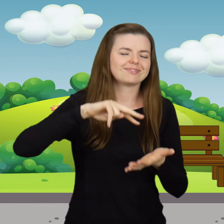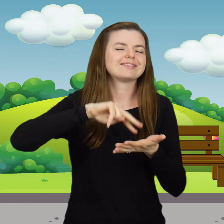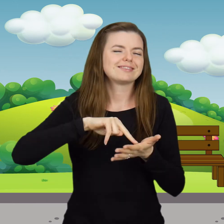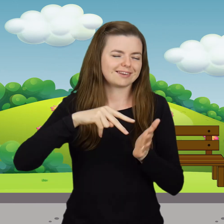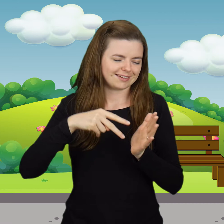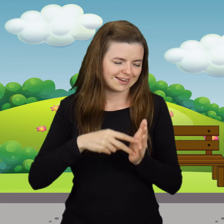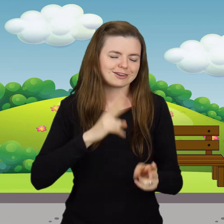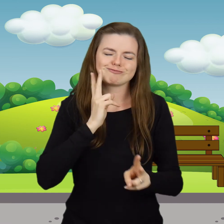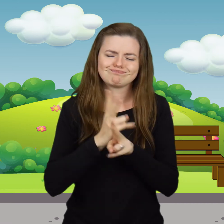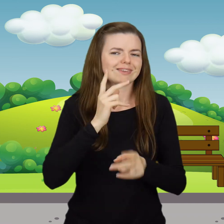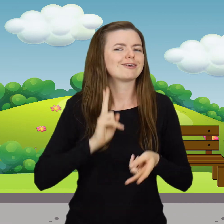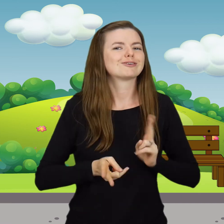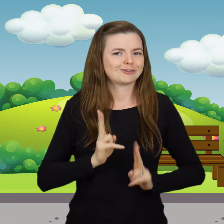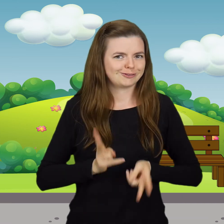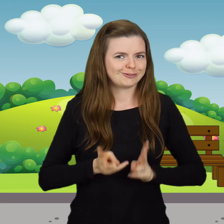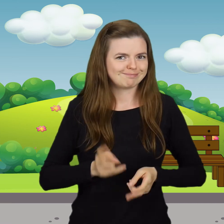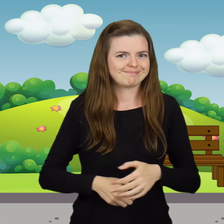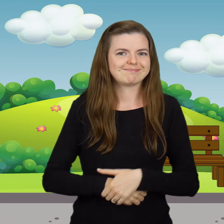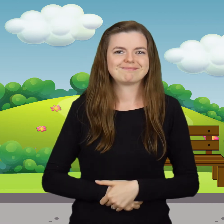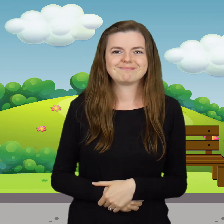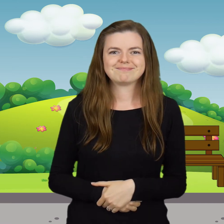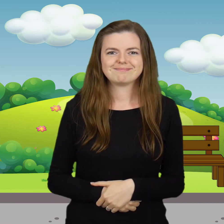zatańczysz jak kaczuszka.